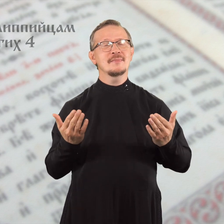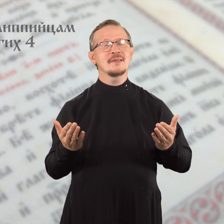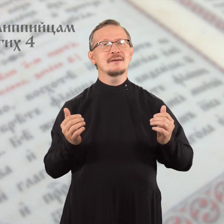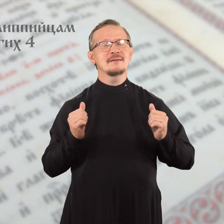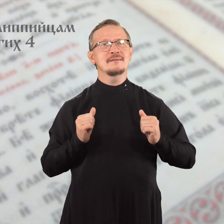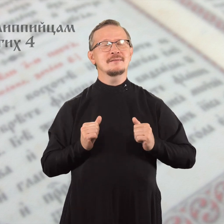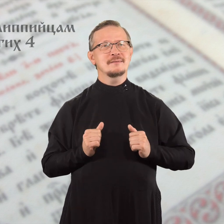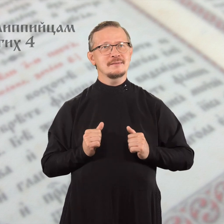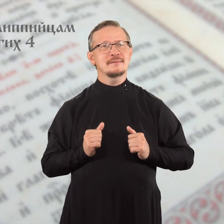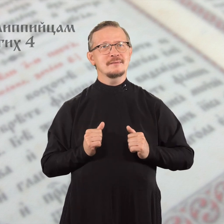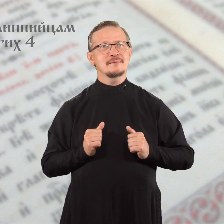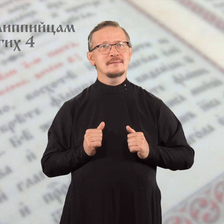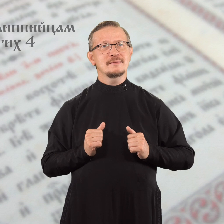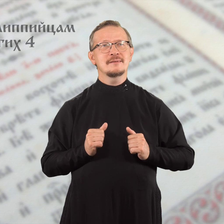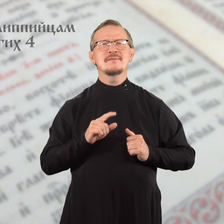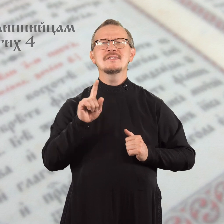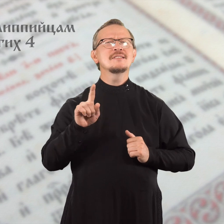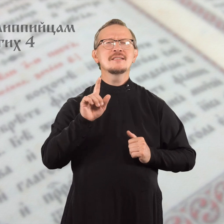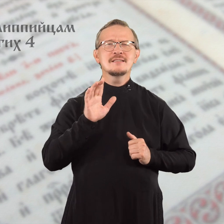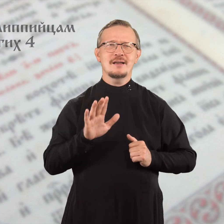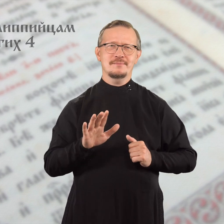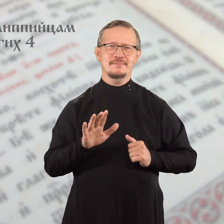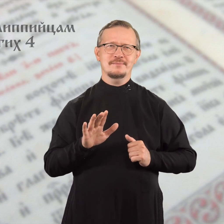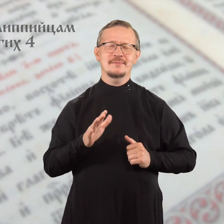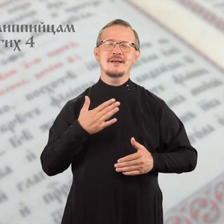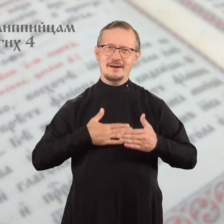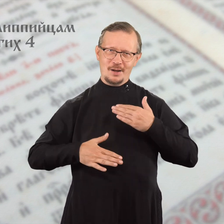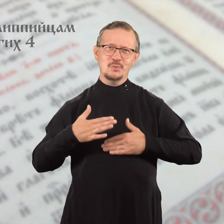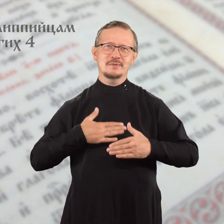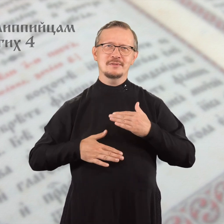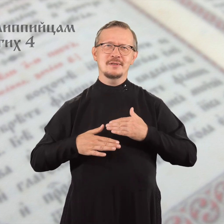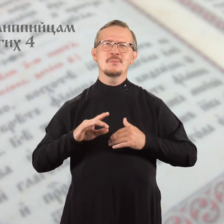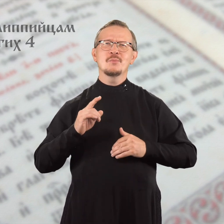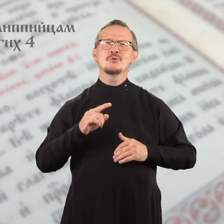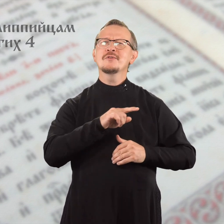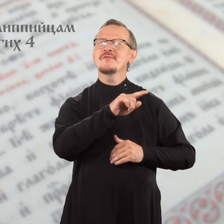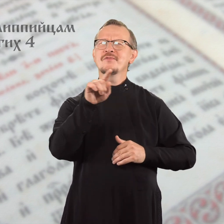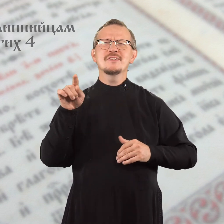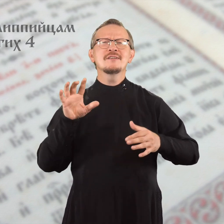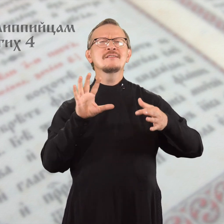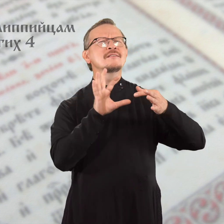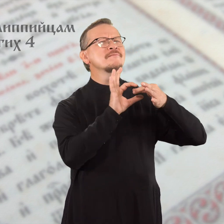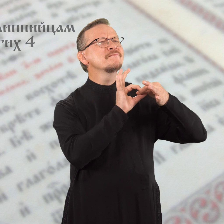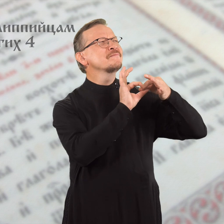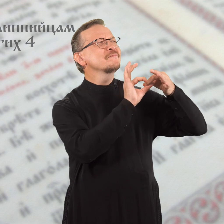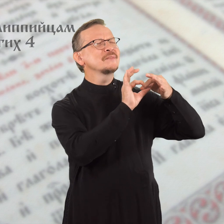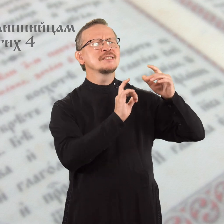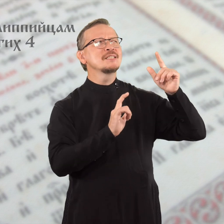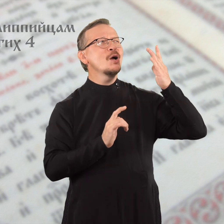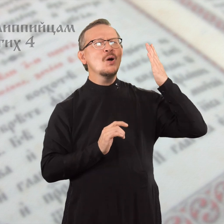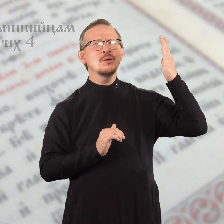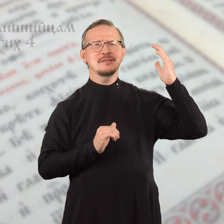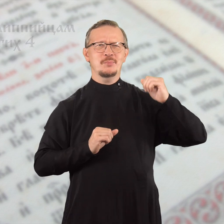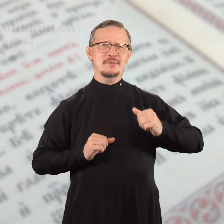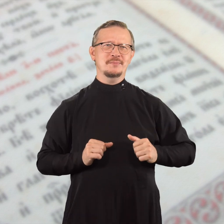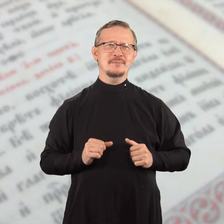Всегда радуйтесь, потому что вы соединены с Господом,